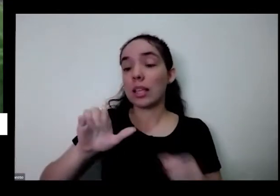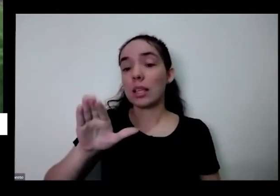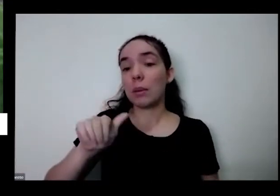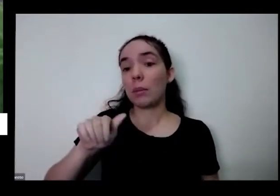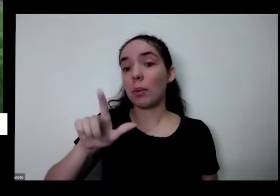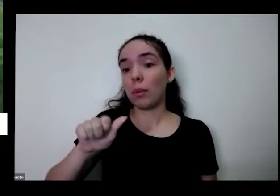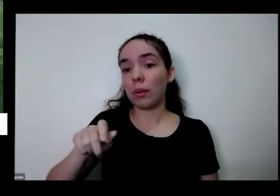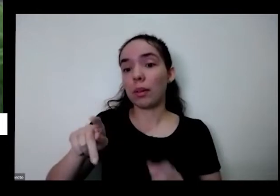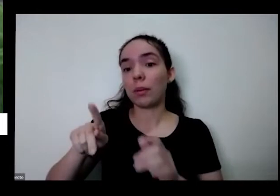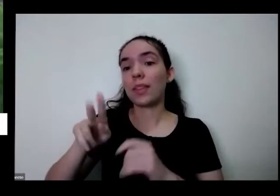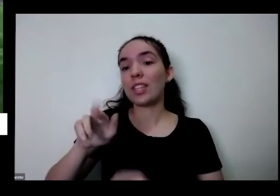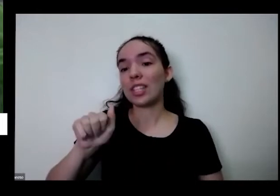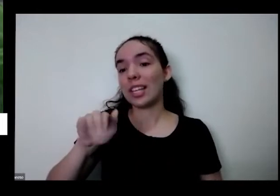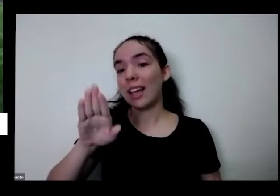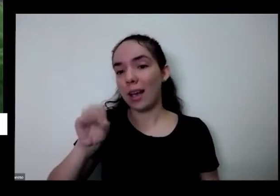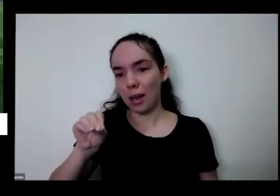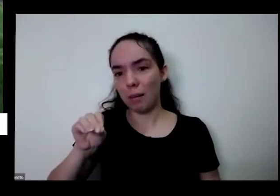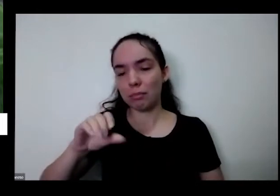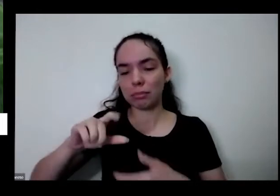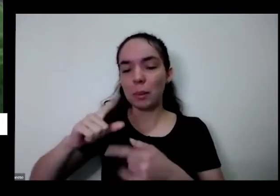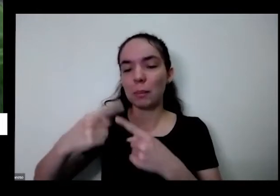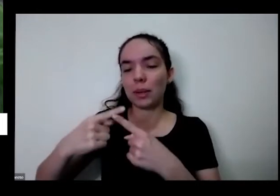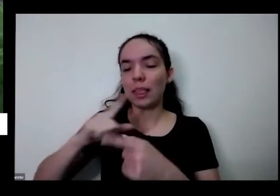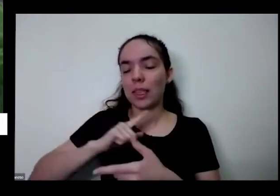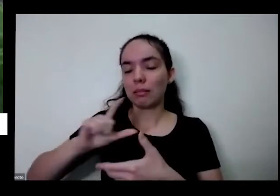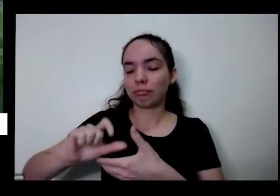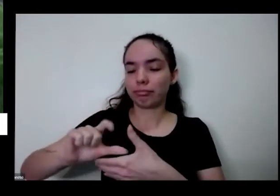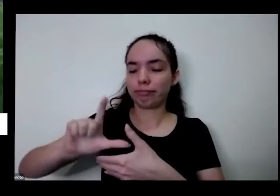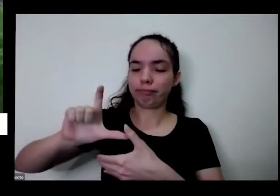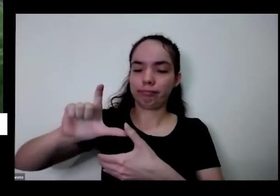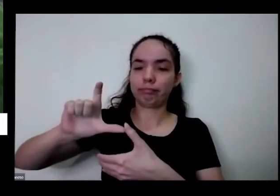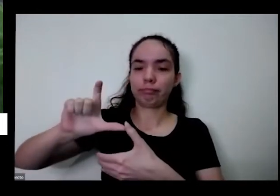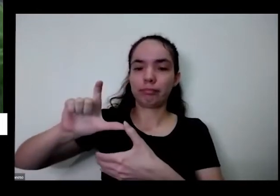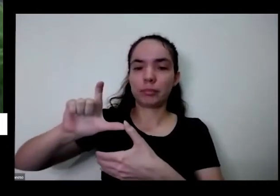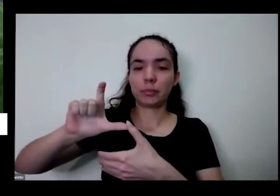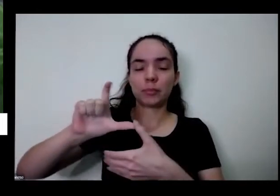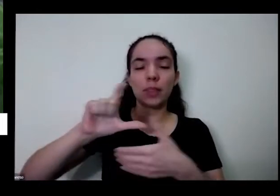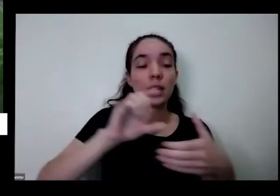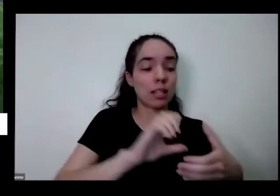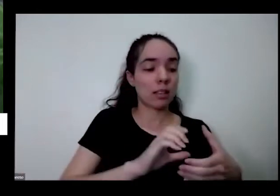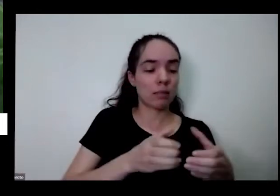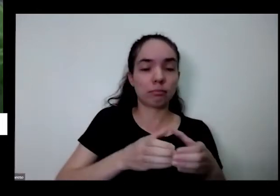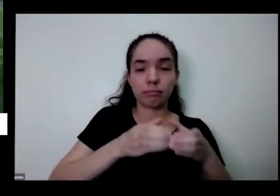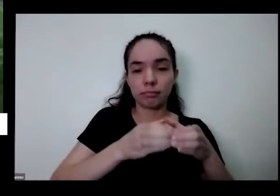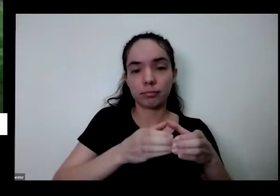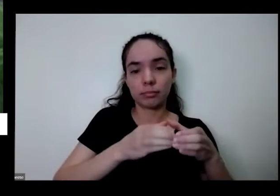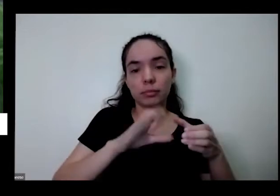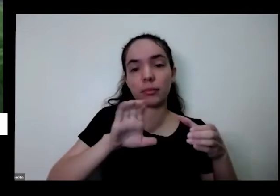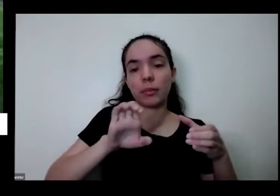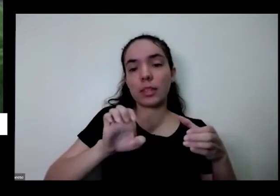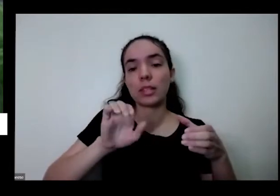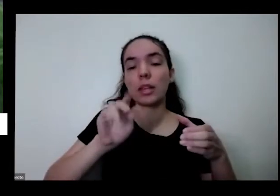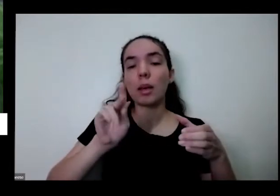é comestível também muito legal que a gente eu tenho aqui na outra mão uma cebolinha é você